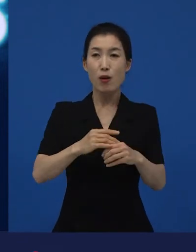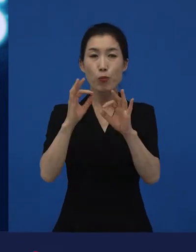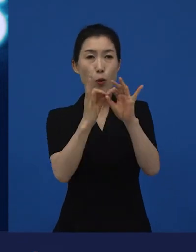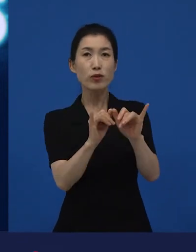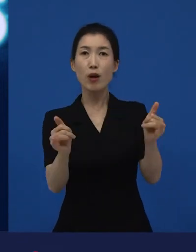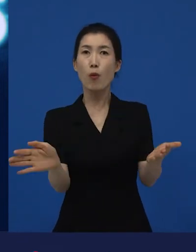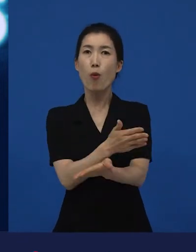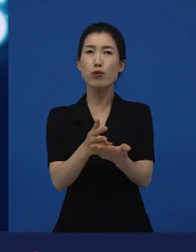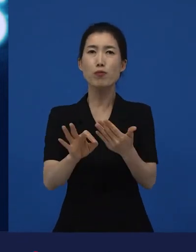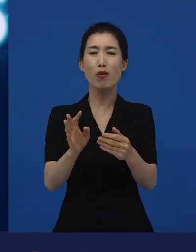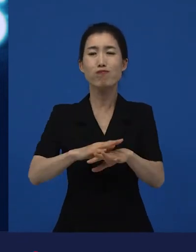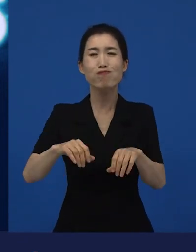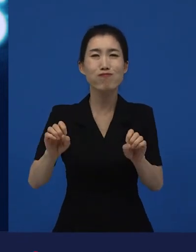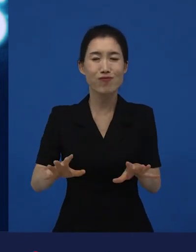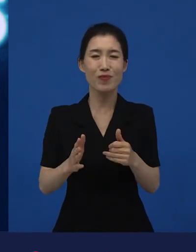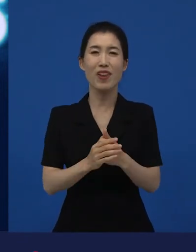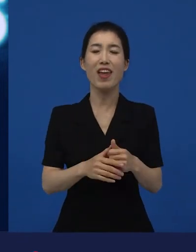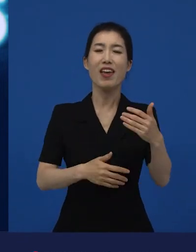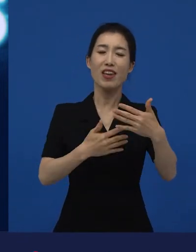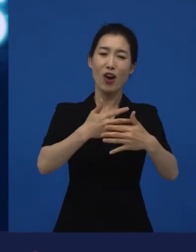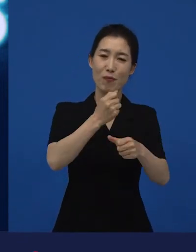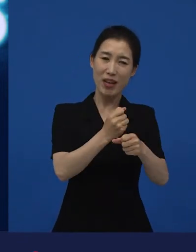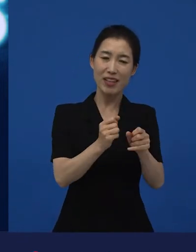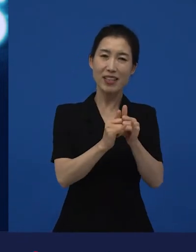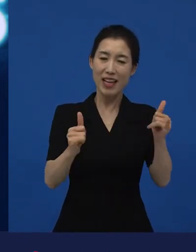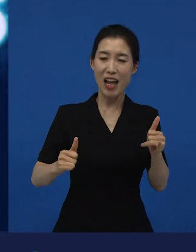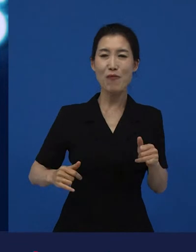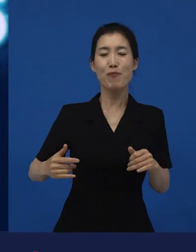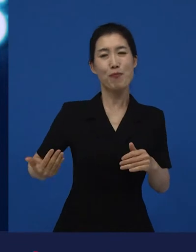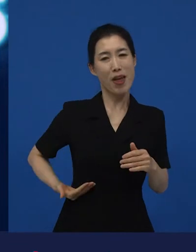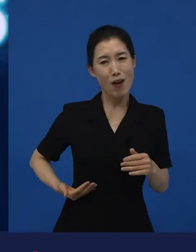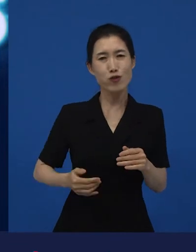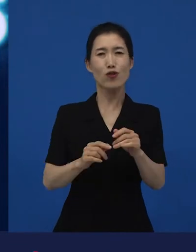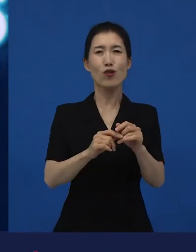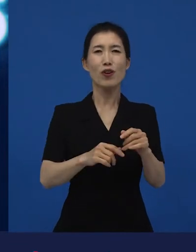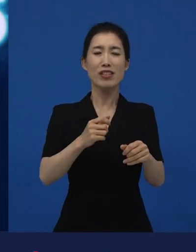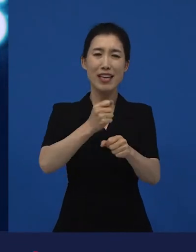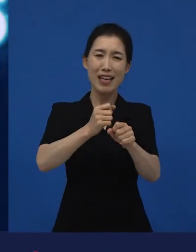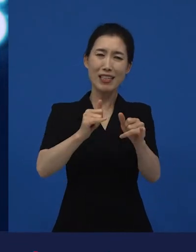그 감독도 관객들을 만날 때 기뻐하고 제작사들도 관객들을 만날 때 기뻐하죠.